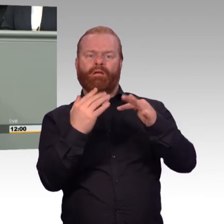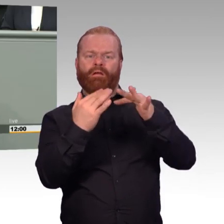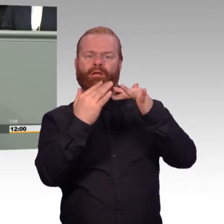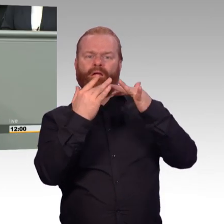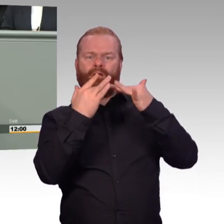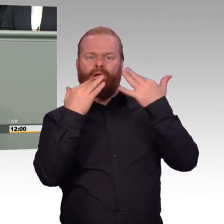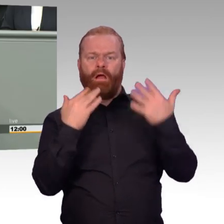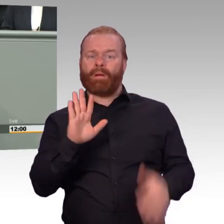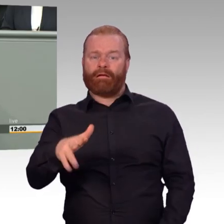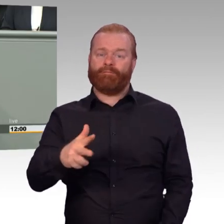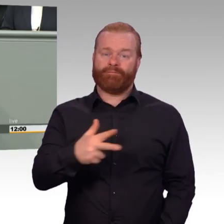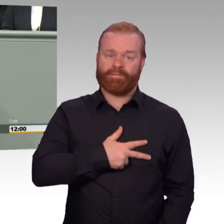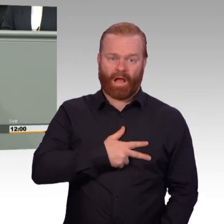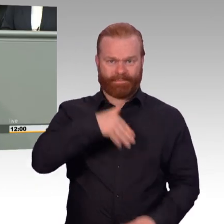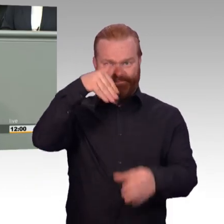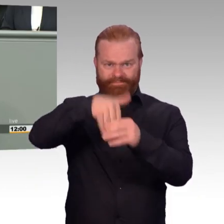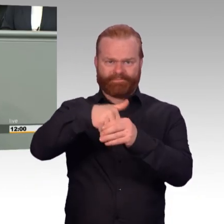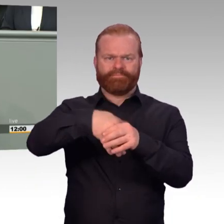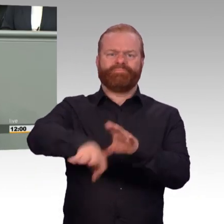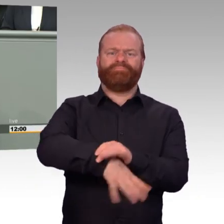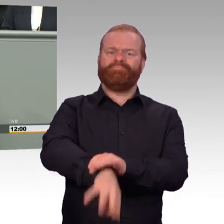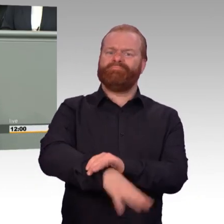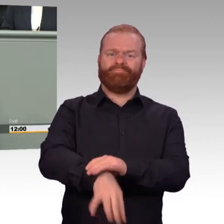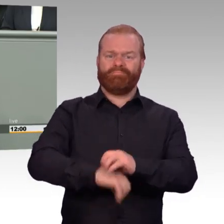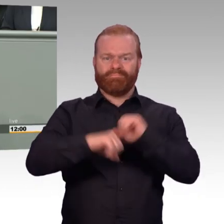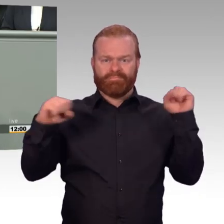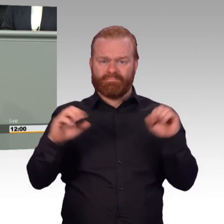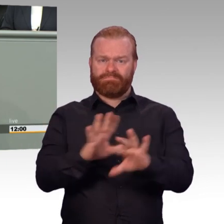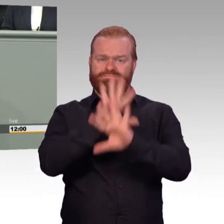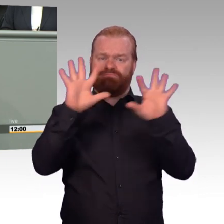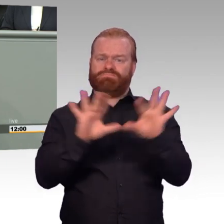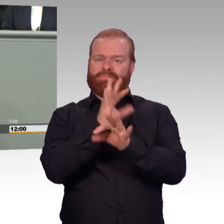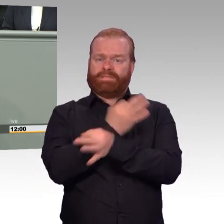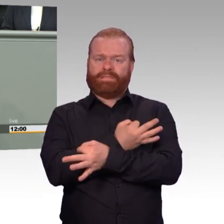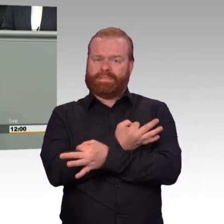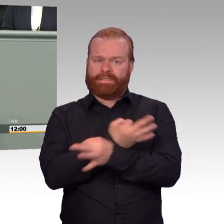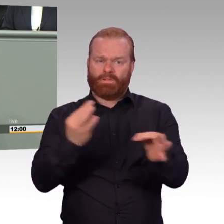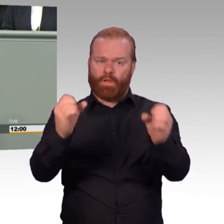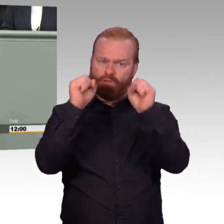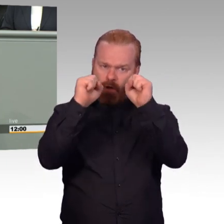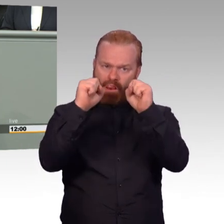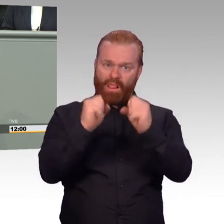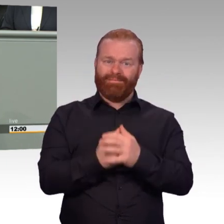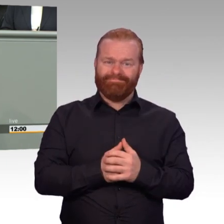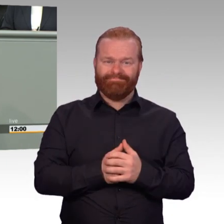die von der Agendaattraktivität mit der dazugehörigen Trendwende im Personal gesprochen hat und sie auch ausgerufen hat?